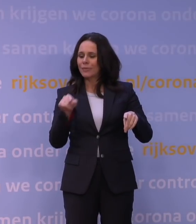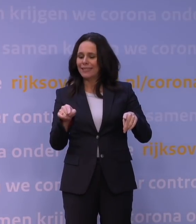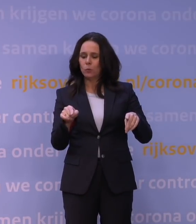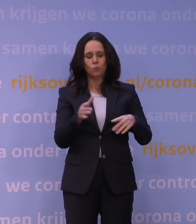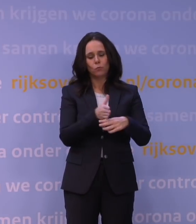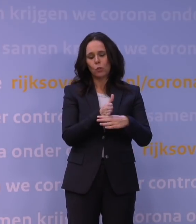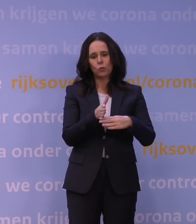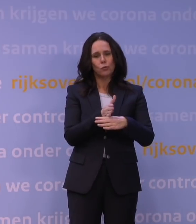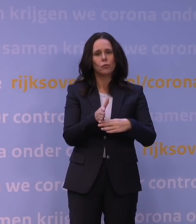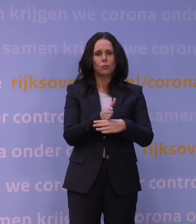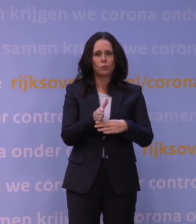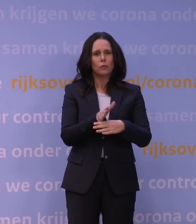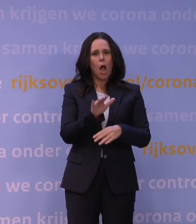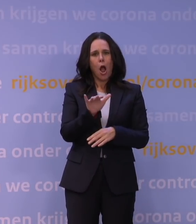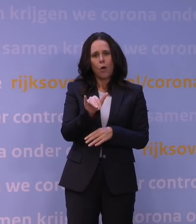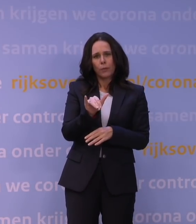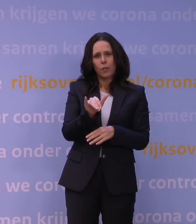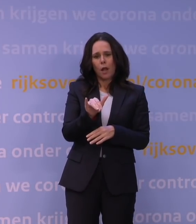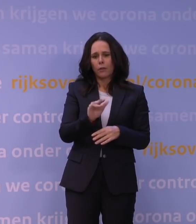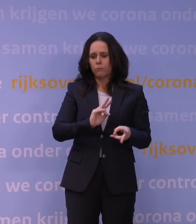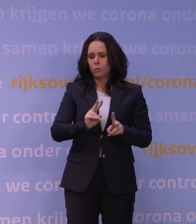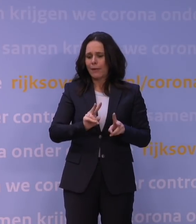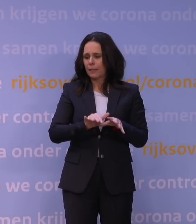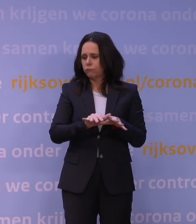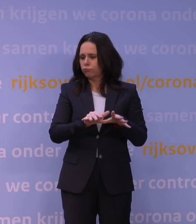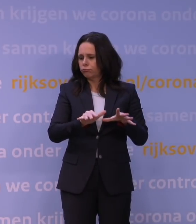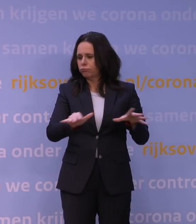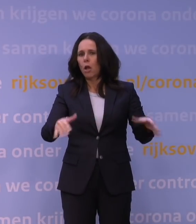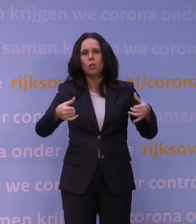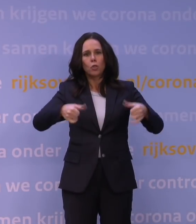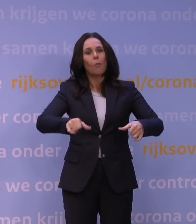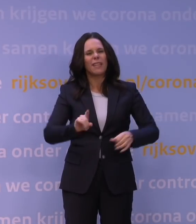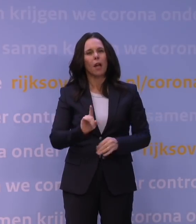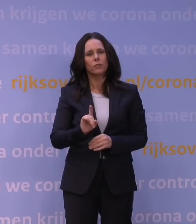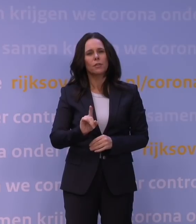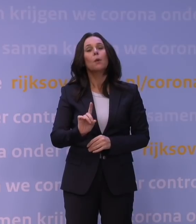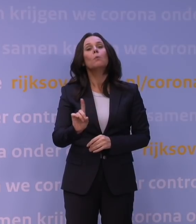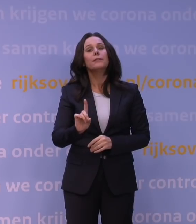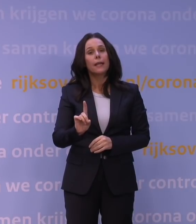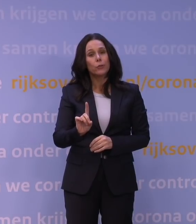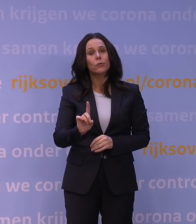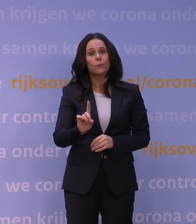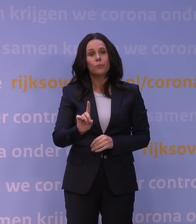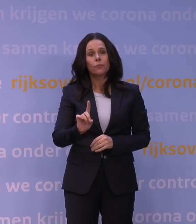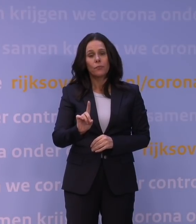de omikronvariant ook dominant zal zijn. Dominant betekent in dit geval dat de meerderheid van de infecties in Nederland